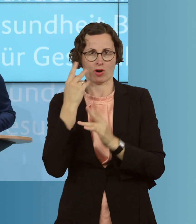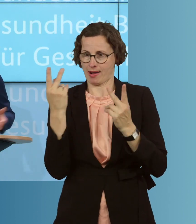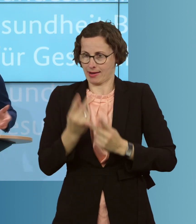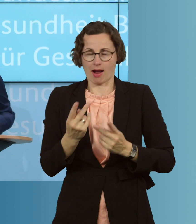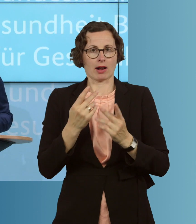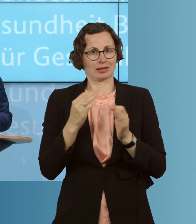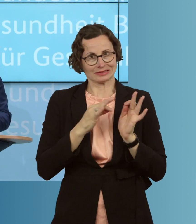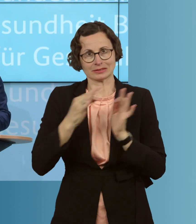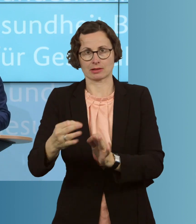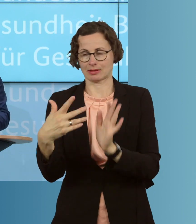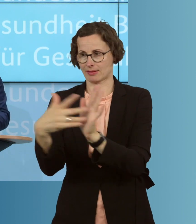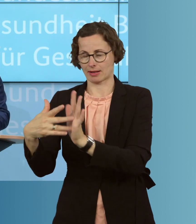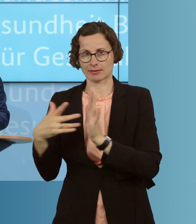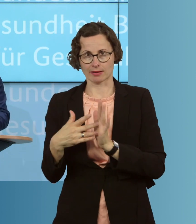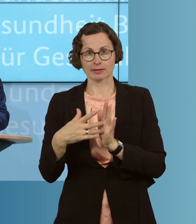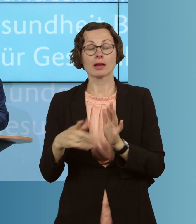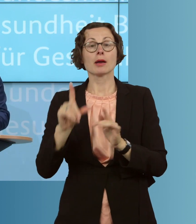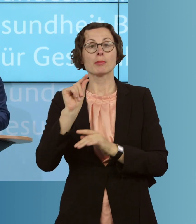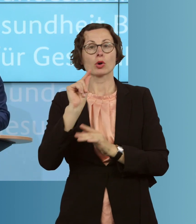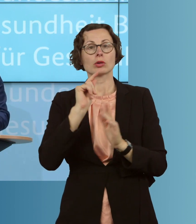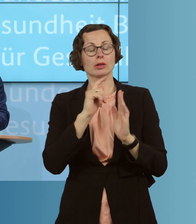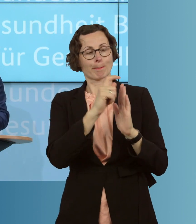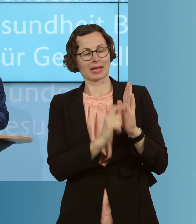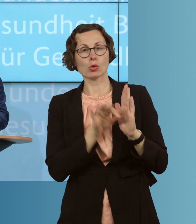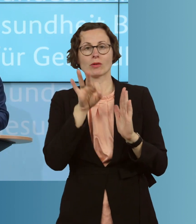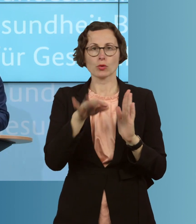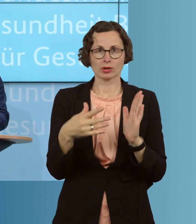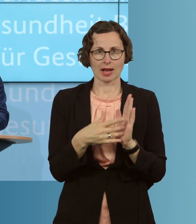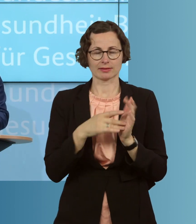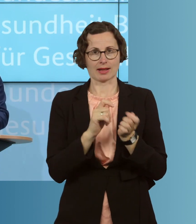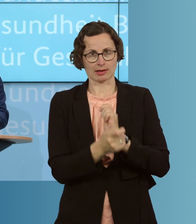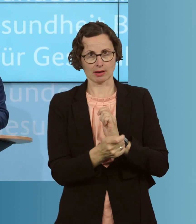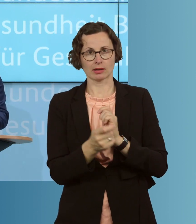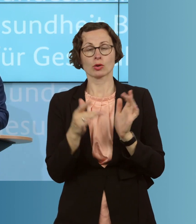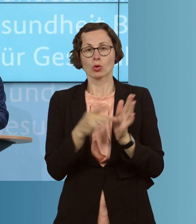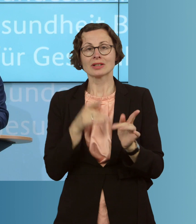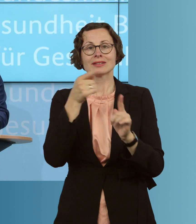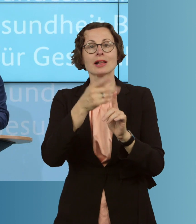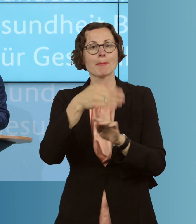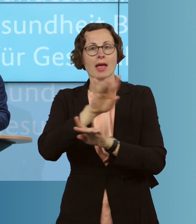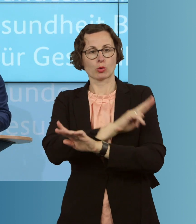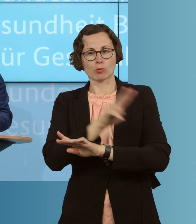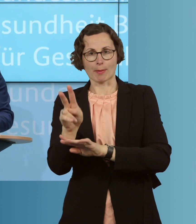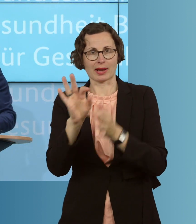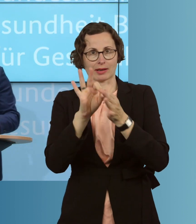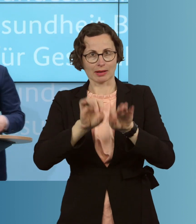Wir ändern an mehreren Stellen die Vorgaben für Tests, um einen besseren Überblick über die Epidemie zu bekommen, und führen etwa auch eine Meldepflicht